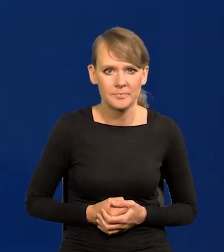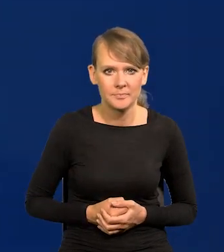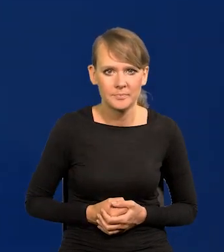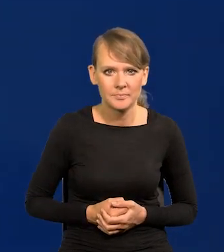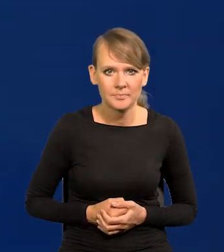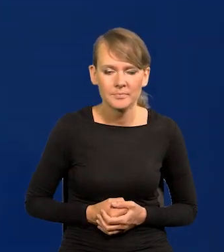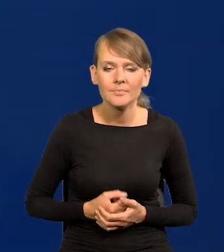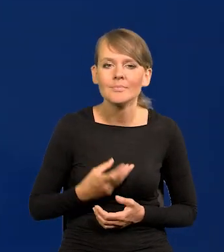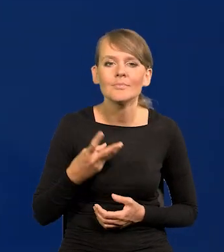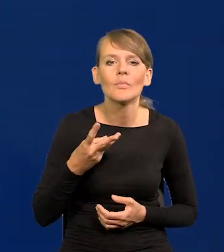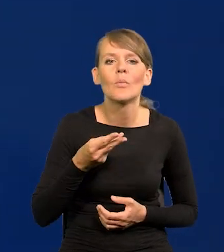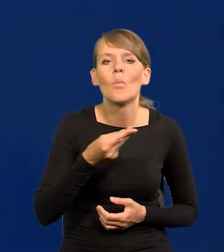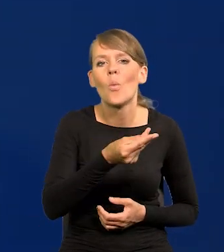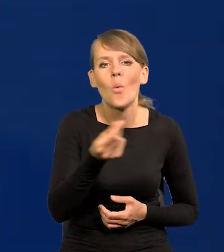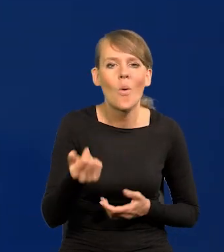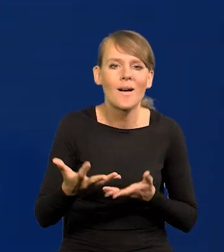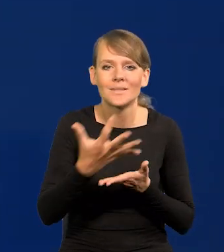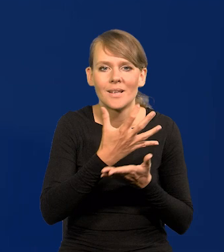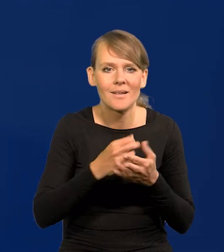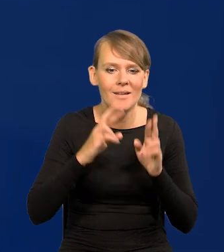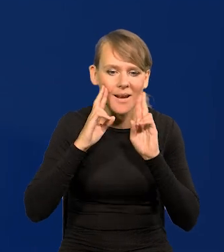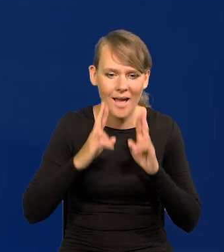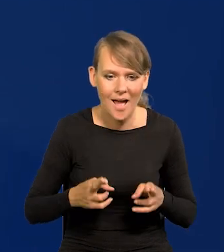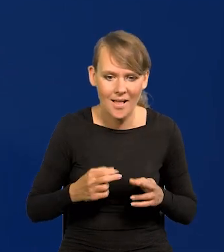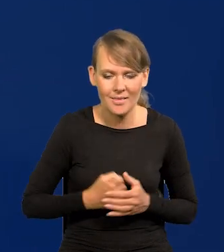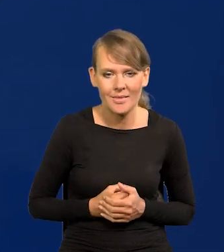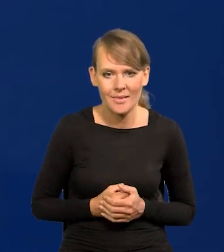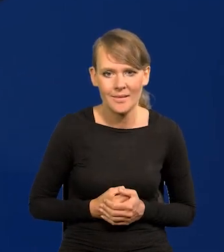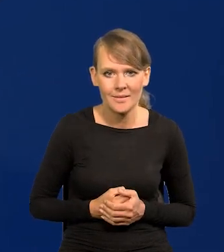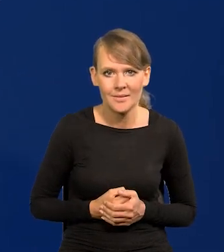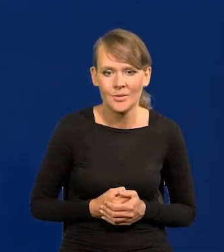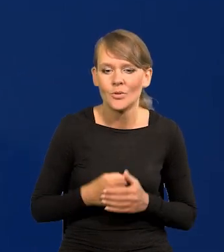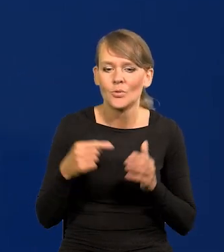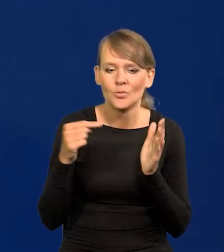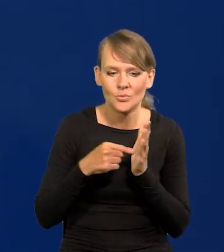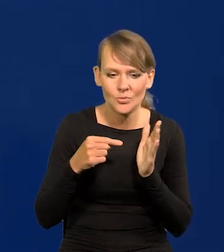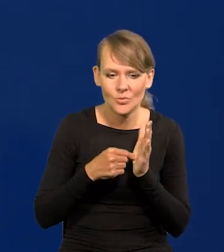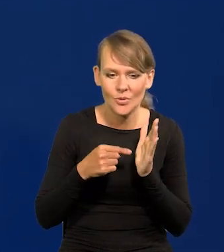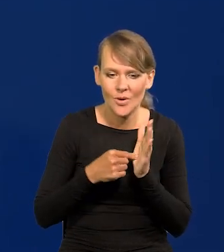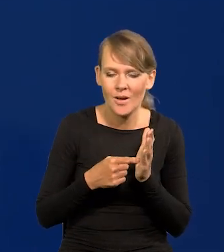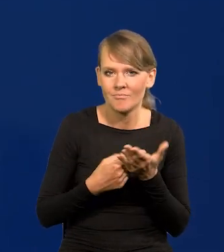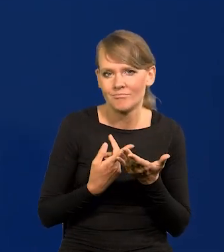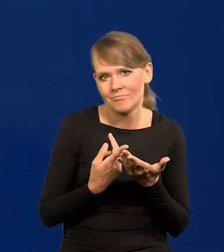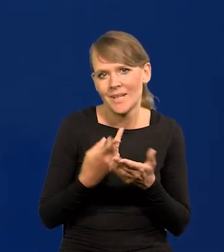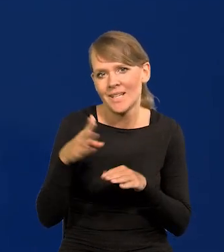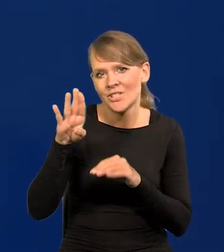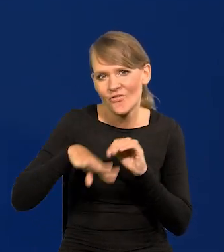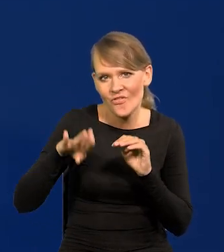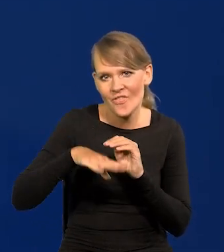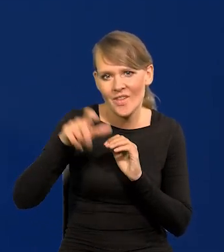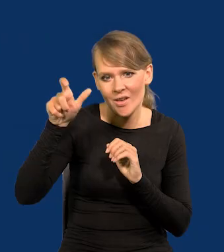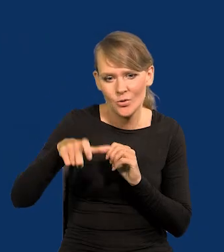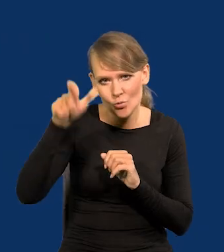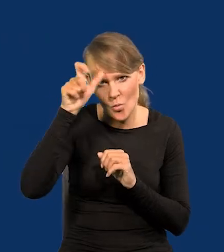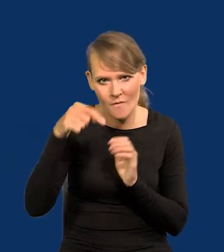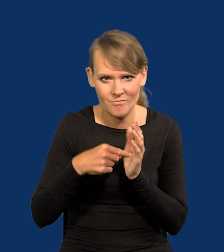Płace realne proszę Państwa, to jest to, co najbardziej interesuje zwykłego, tak zwanego przeciętnego człowieka.